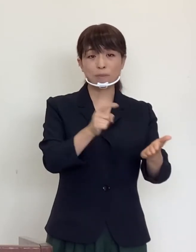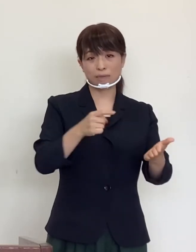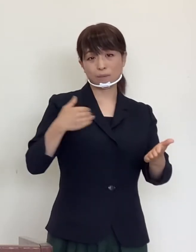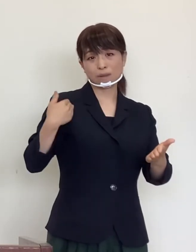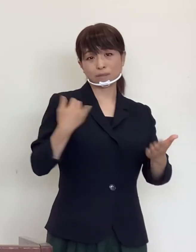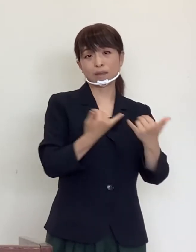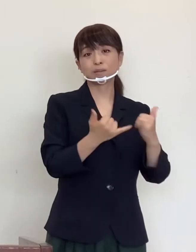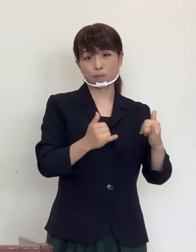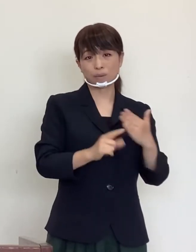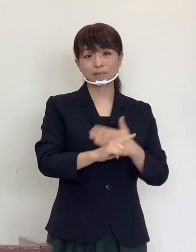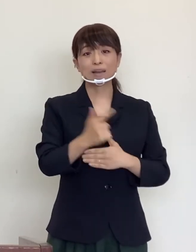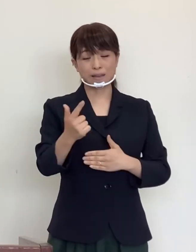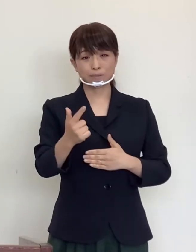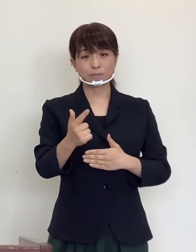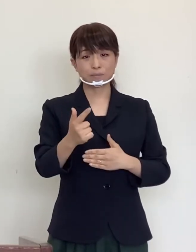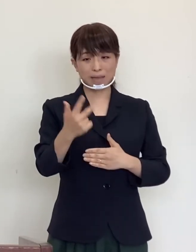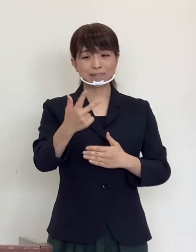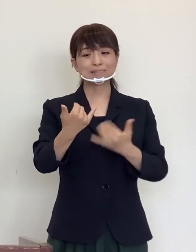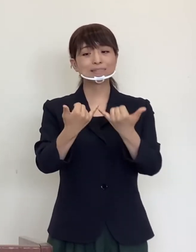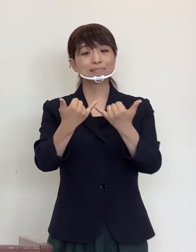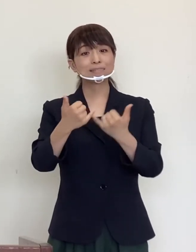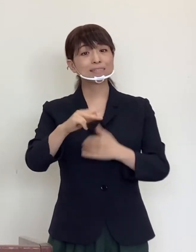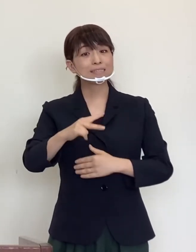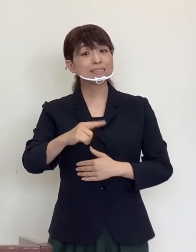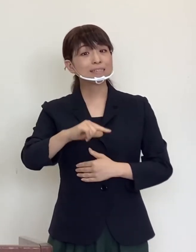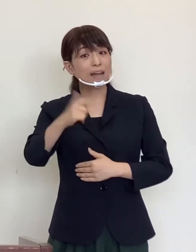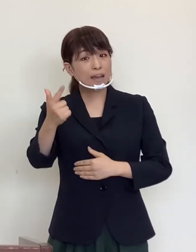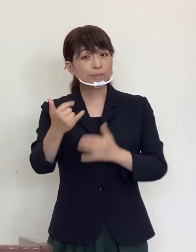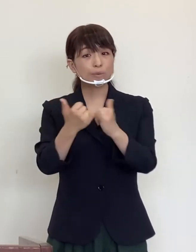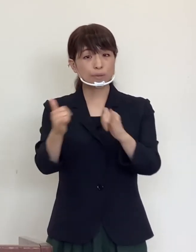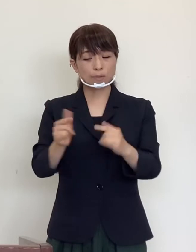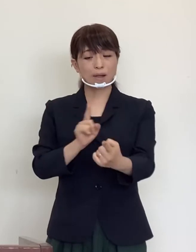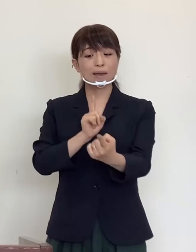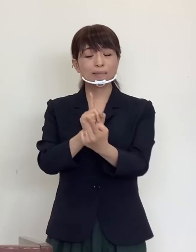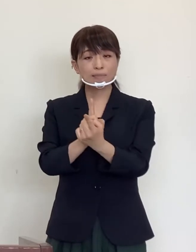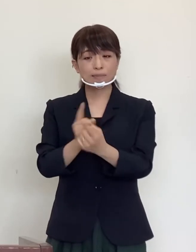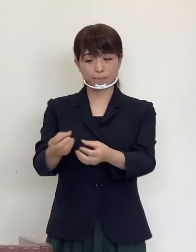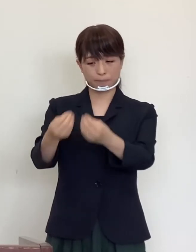市外の方との接触により罹患されております